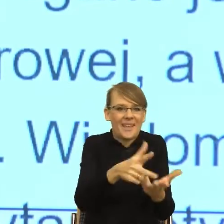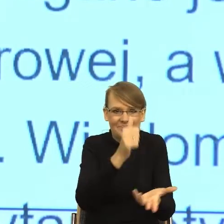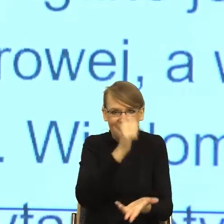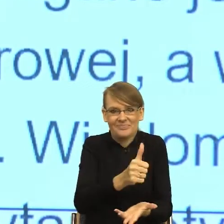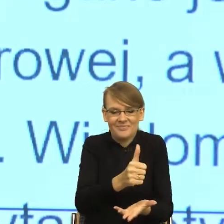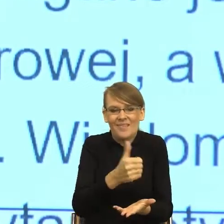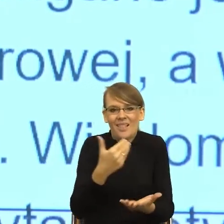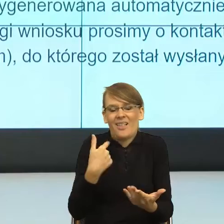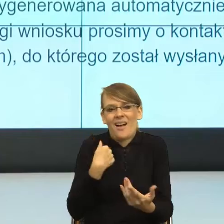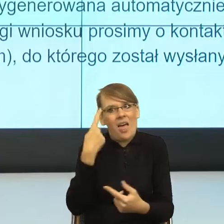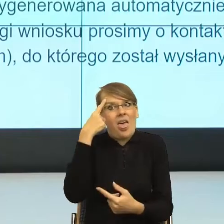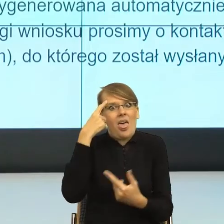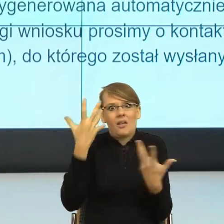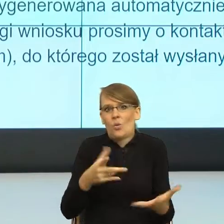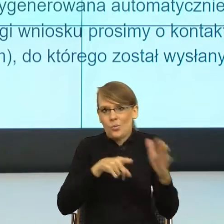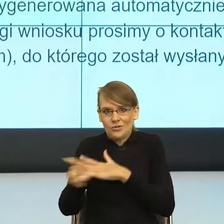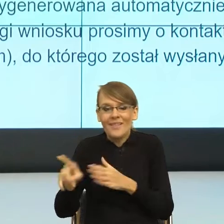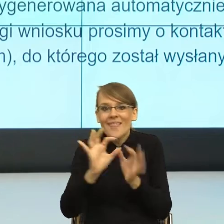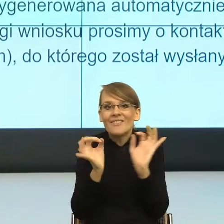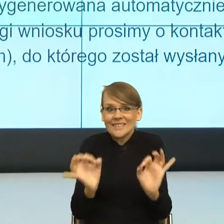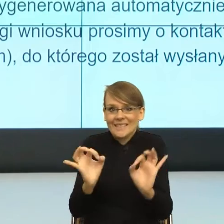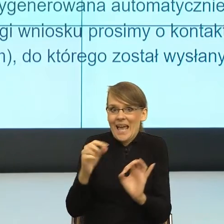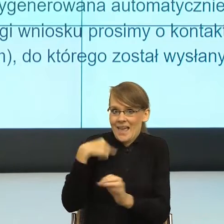czytałam, to moje ciało migdałowate powiedziało "Nie czytaj dalej".